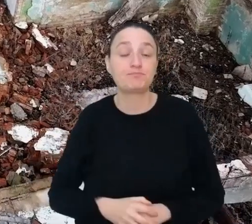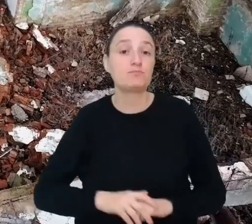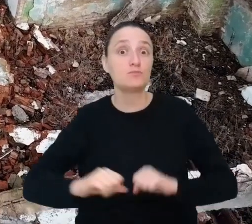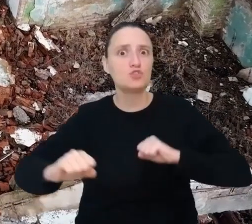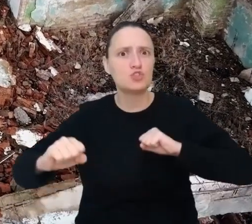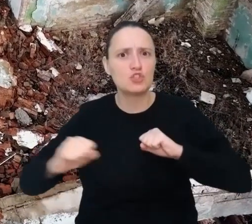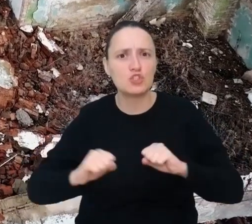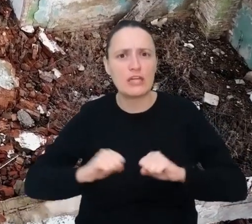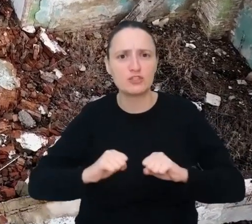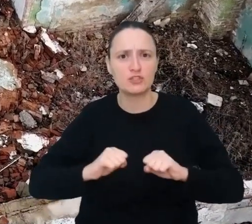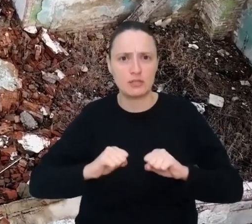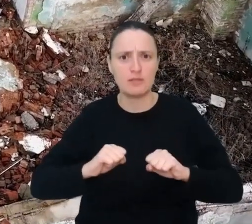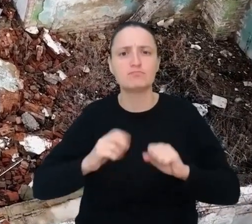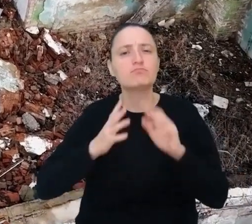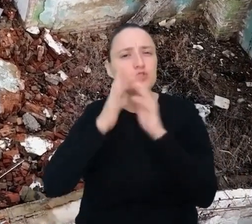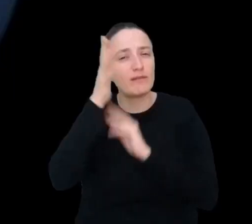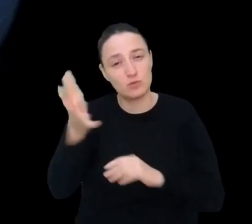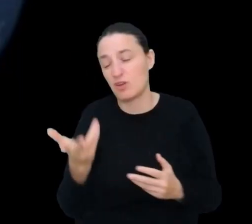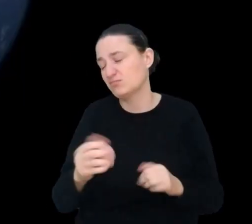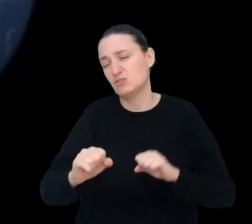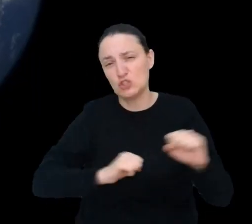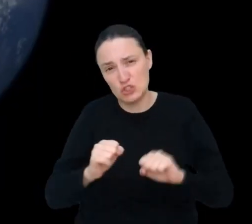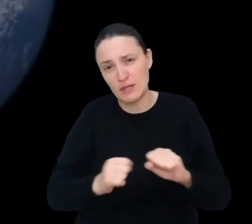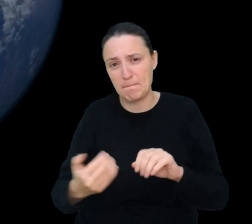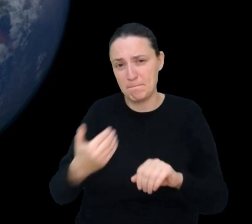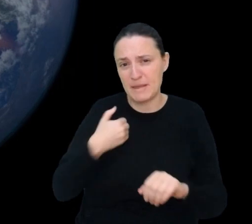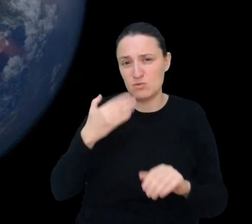Trzęsienia ziemi były, są i będą. Mimo postępu technologicznego